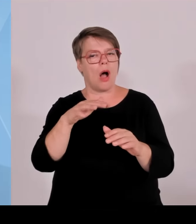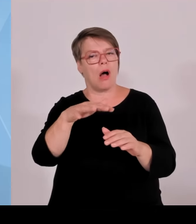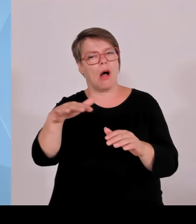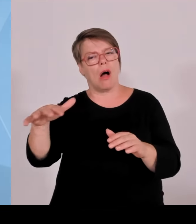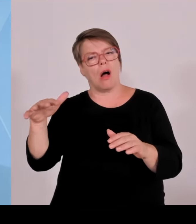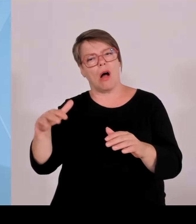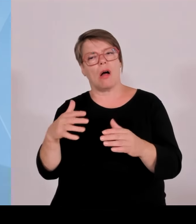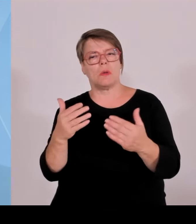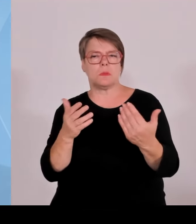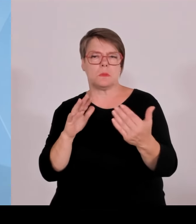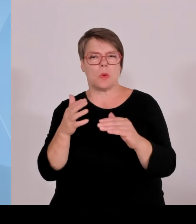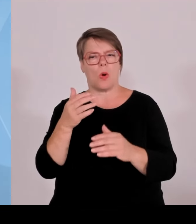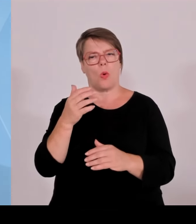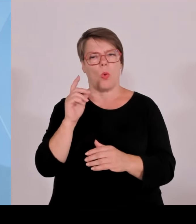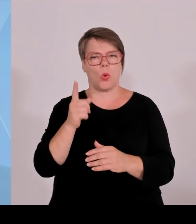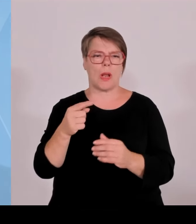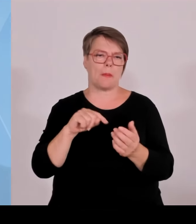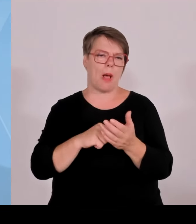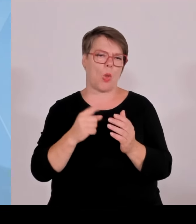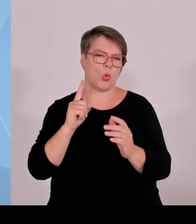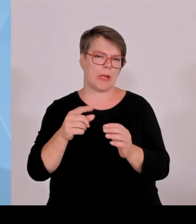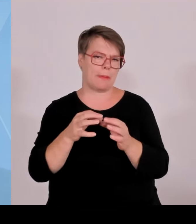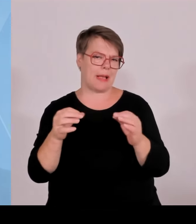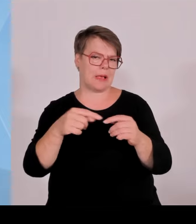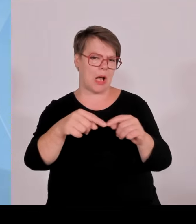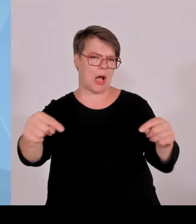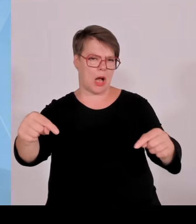entschädigen, die hier ja Kosten hat, weil vielleicht die